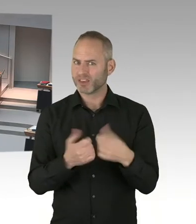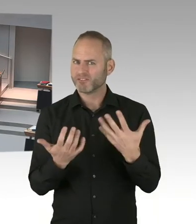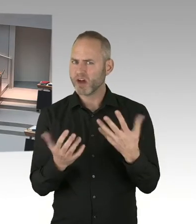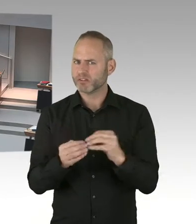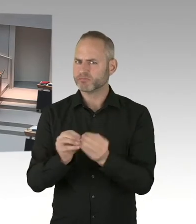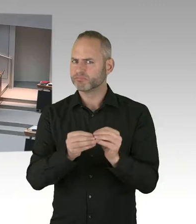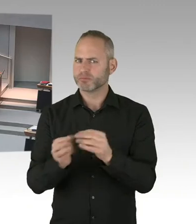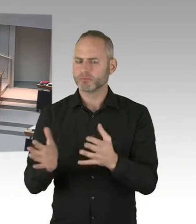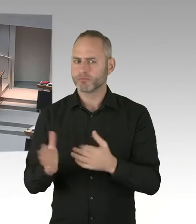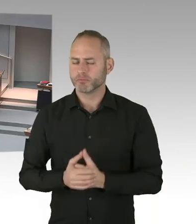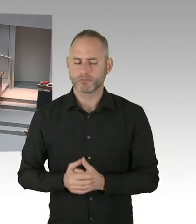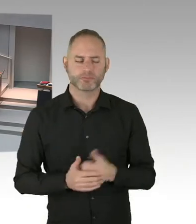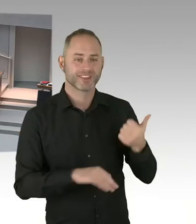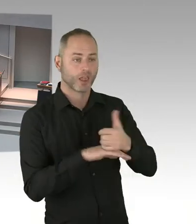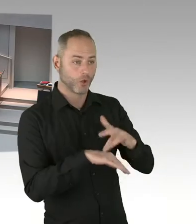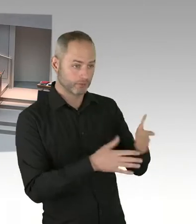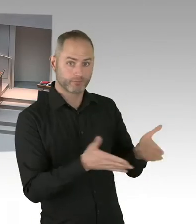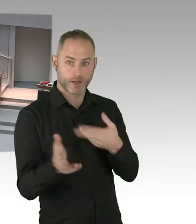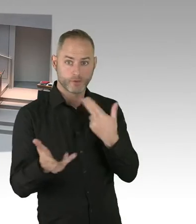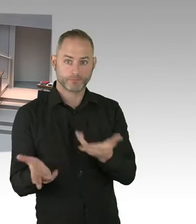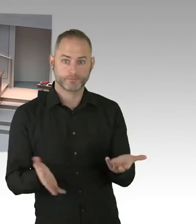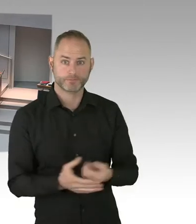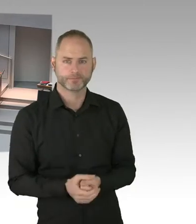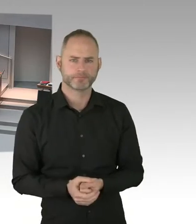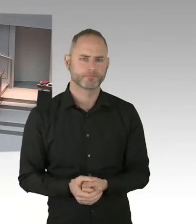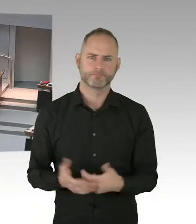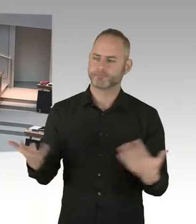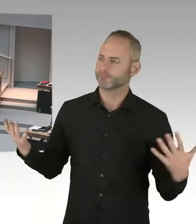(Sprecherwechsel) Vielen Dank, Frau Präsidentin. Ich frage den Senat, wie ist es zu erklären,